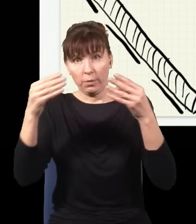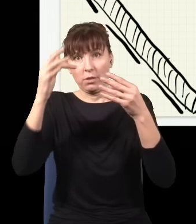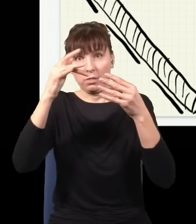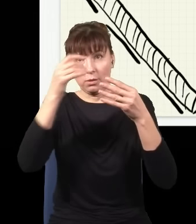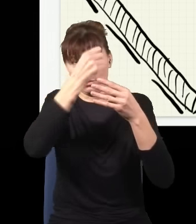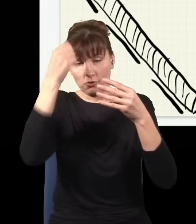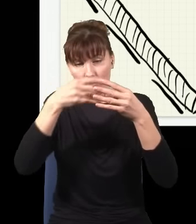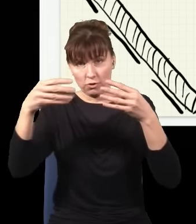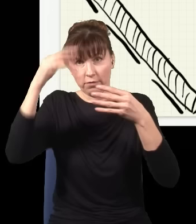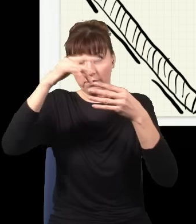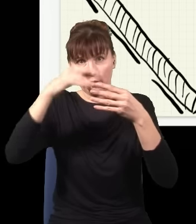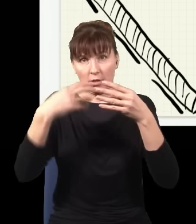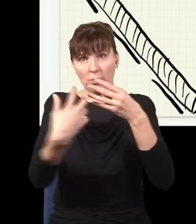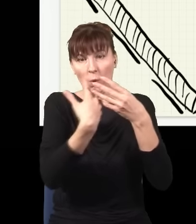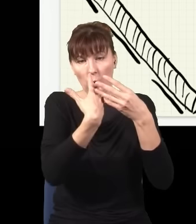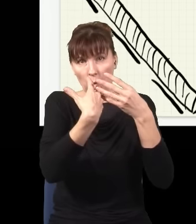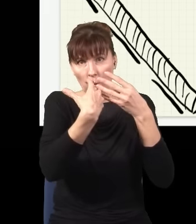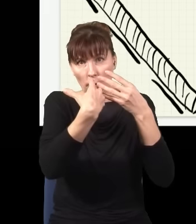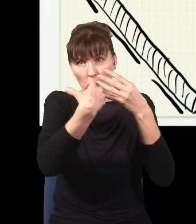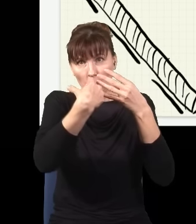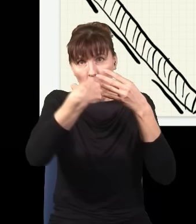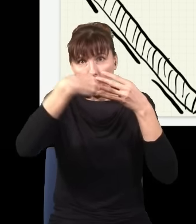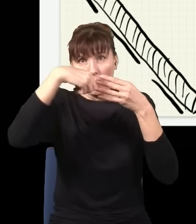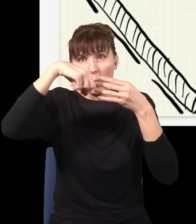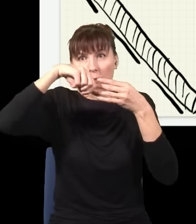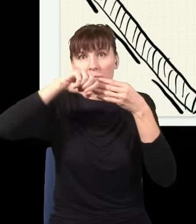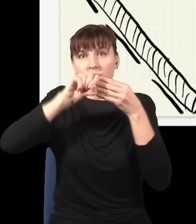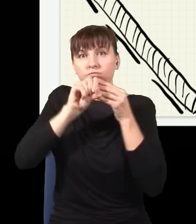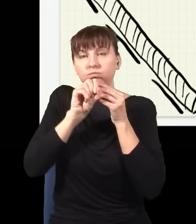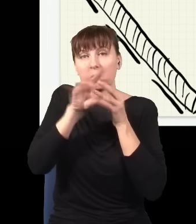i chwilę później ten atom przechodząc z powrotem do stanu podstawowego, wypluwa z siebie dwa czerwone